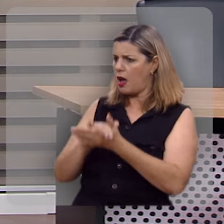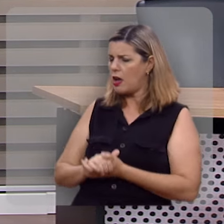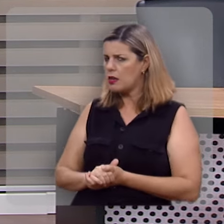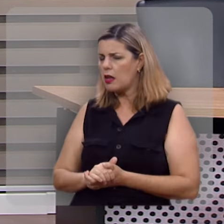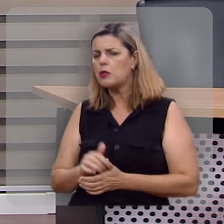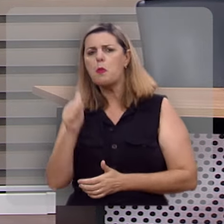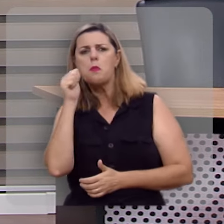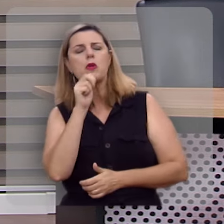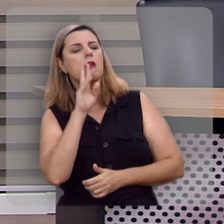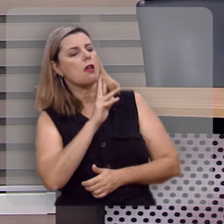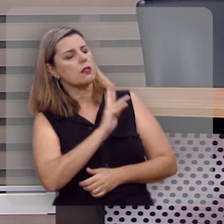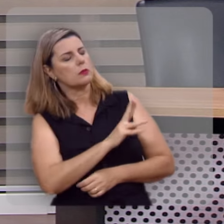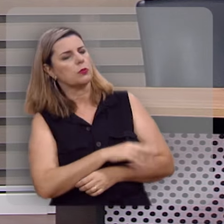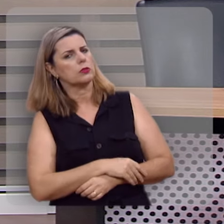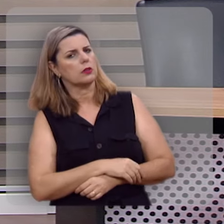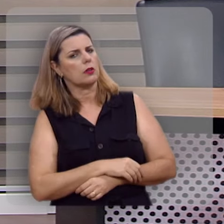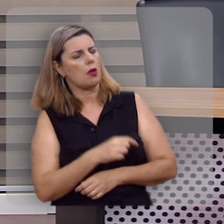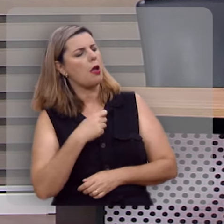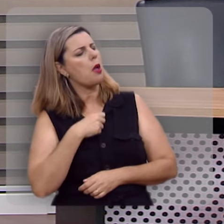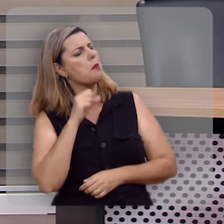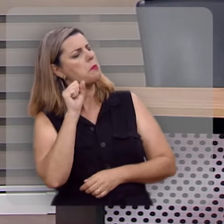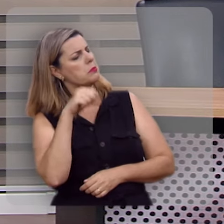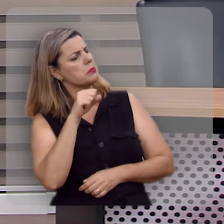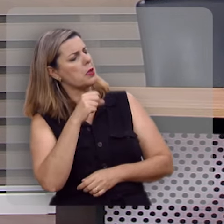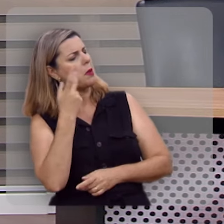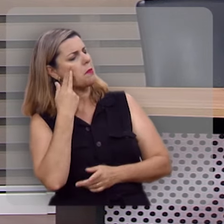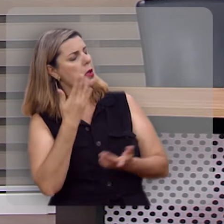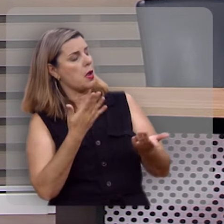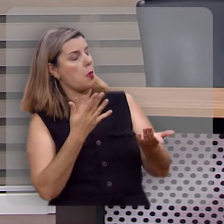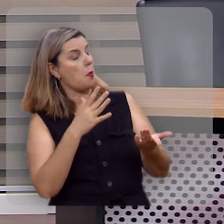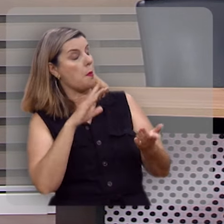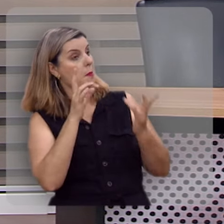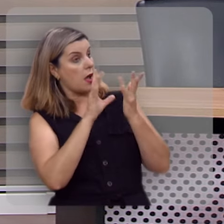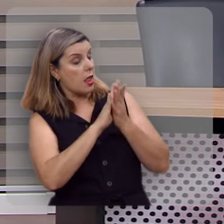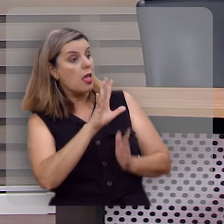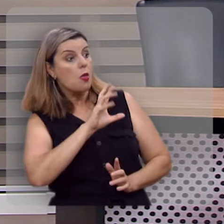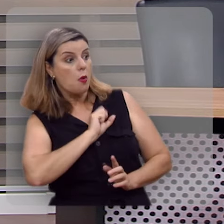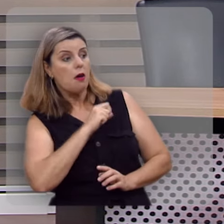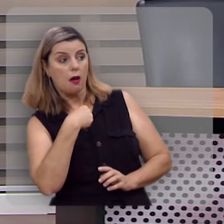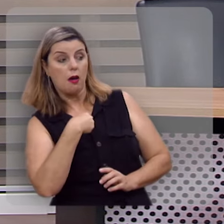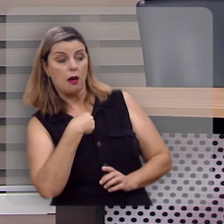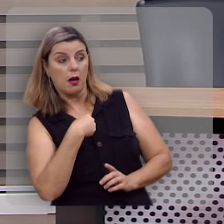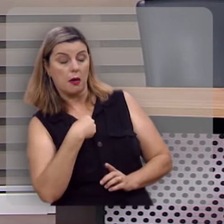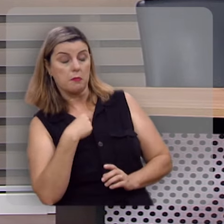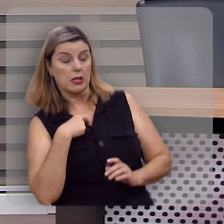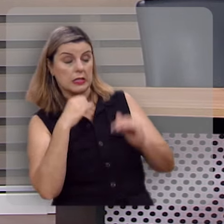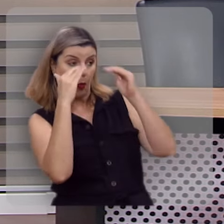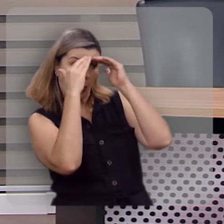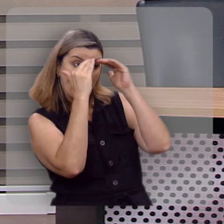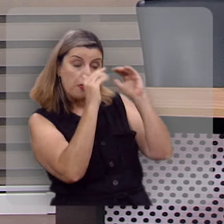Ela respondeu assim: eu posso lhe garantir que o meu marido me ama, mas se eu sou submissa